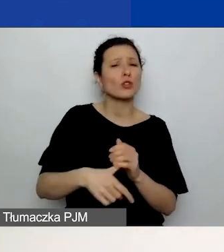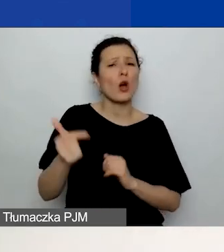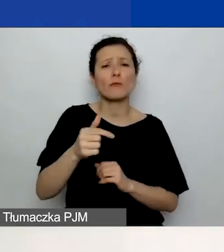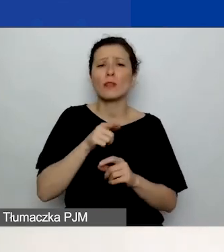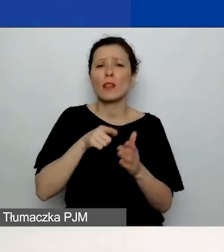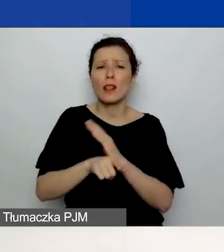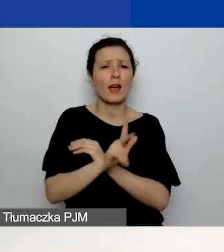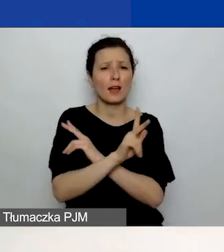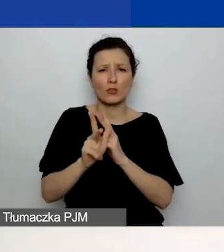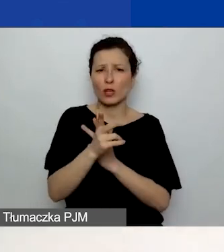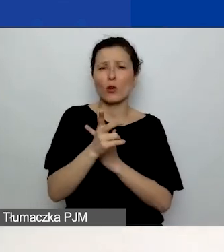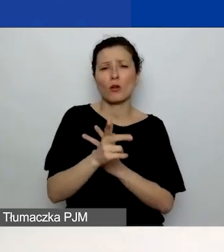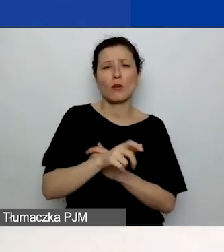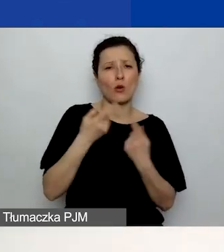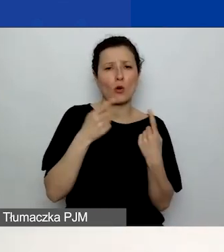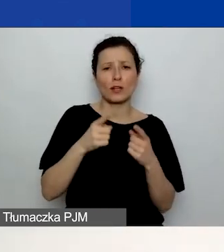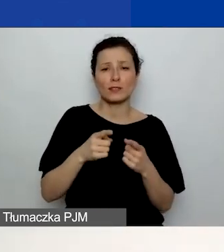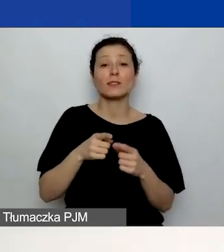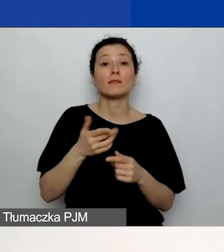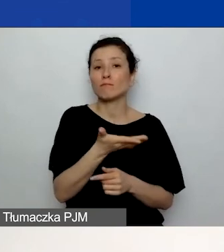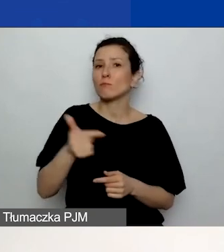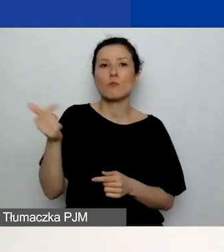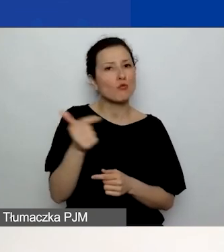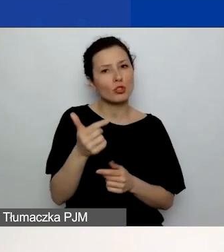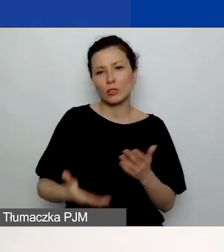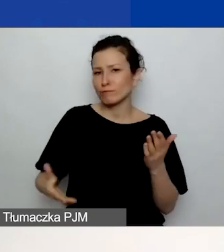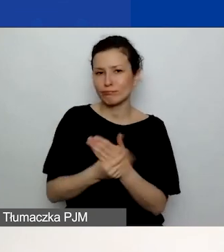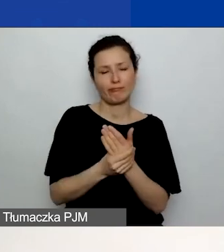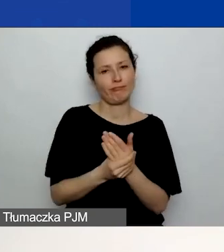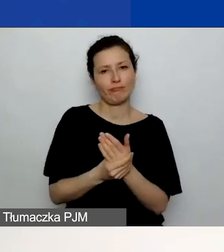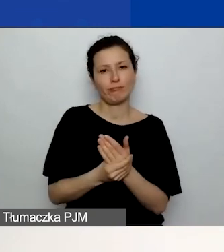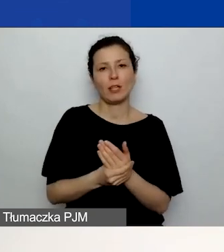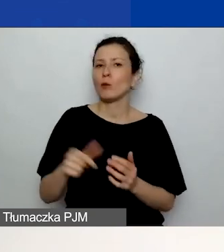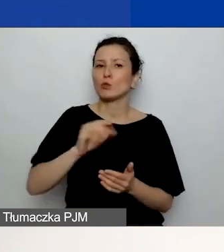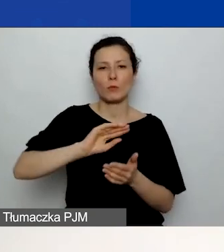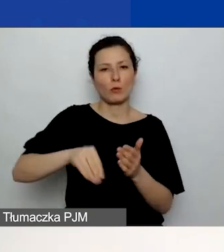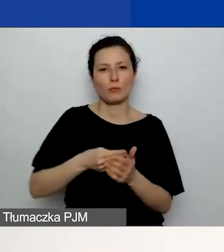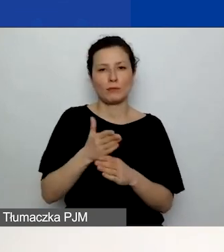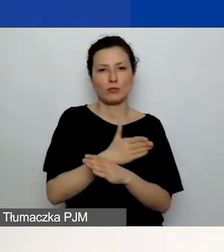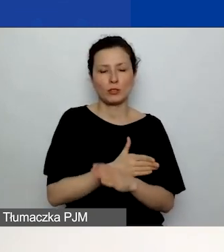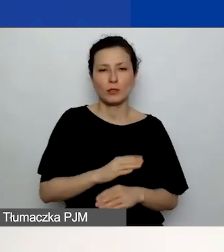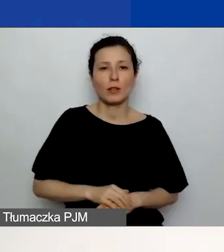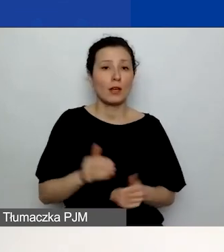który załączacie do generatora. On nie musi być podpisany. Może być załączony w Wordzie.